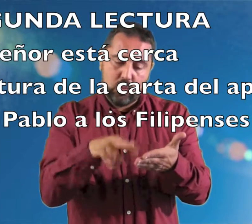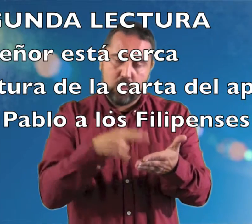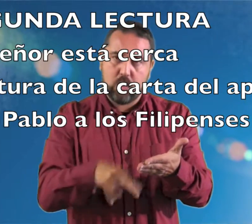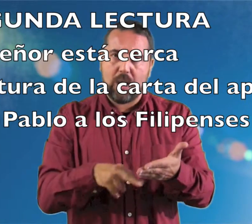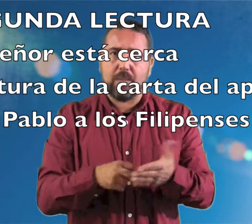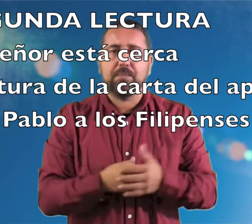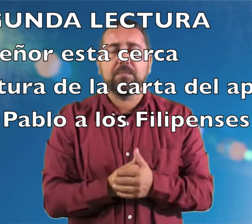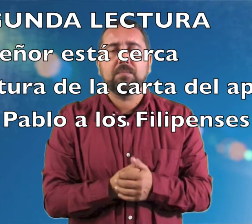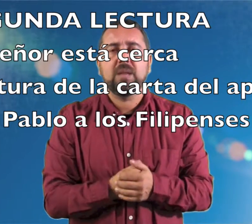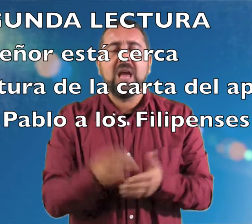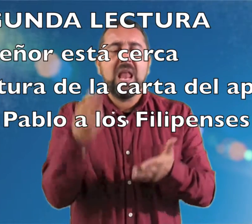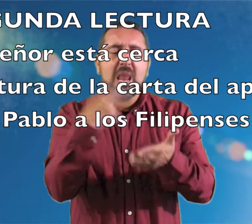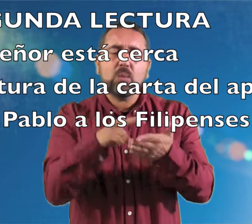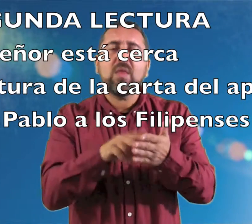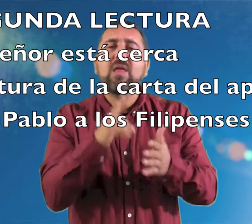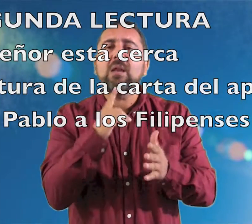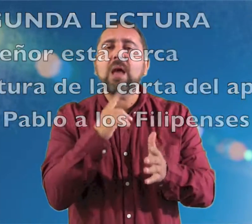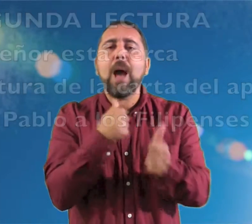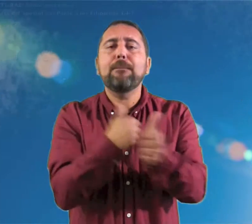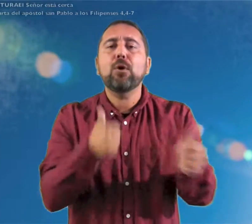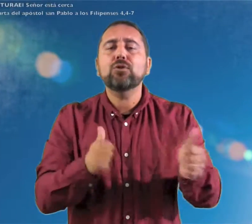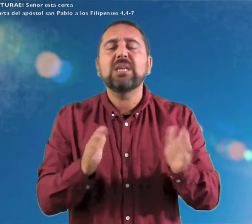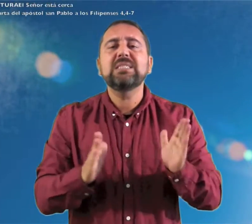segunda lectura Lectura